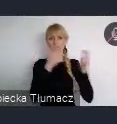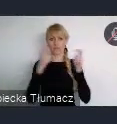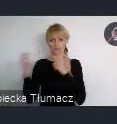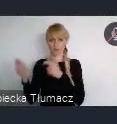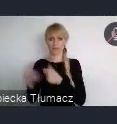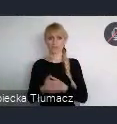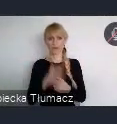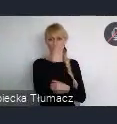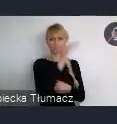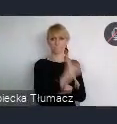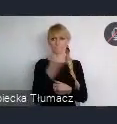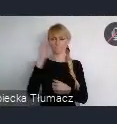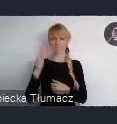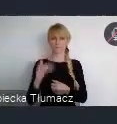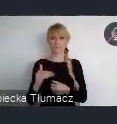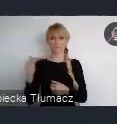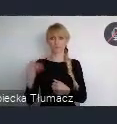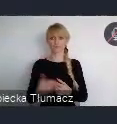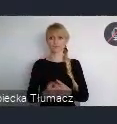Ja może parę słów opowiem o każdym z tych wydarzeń.